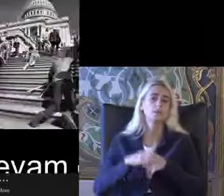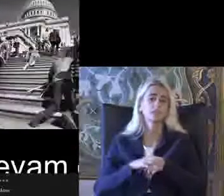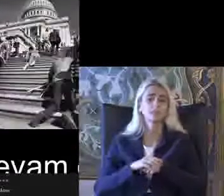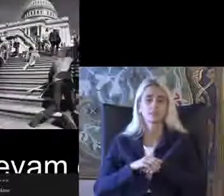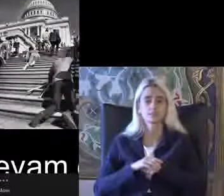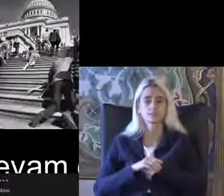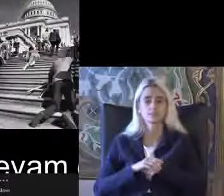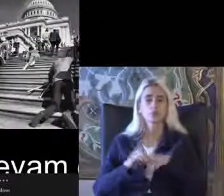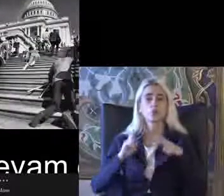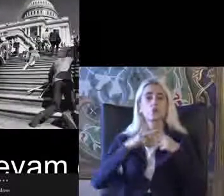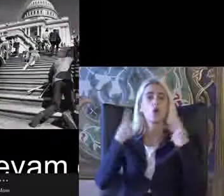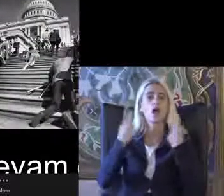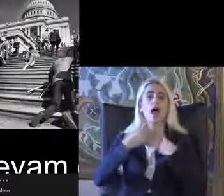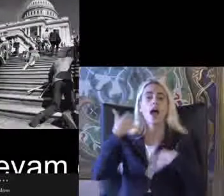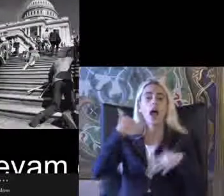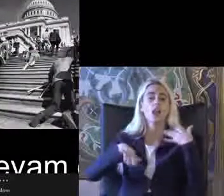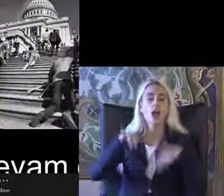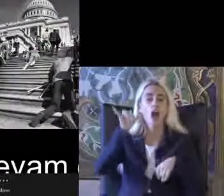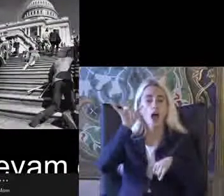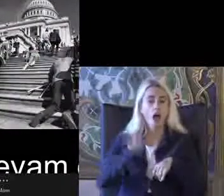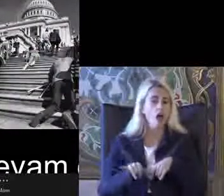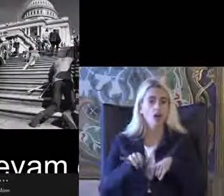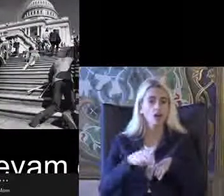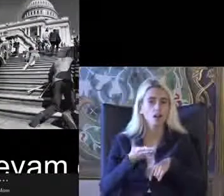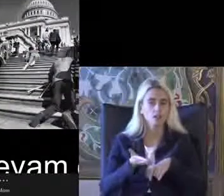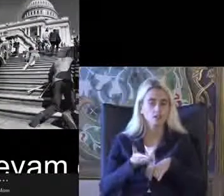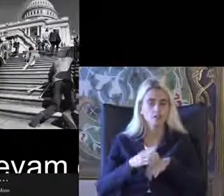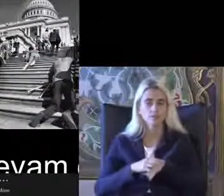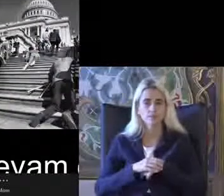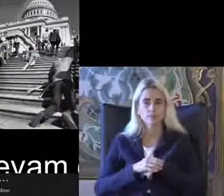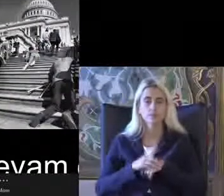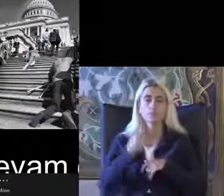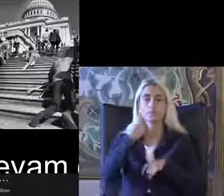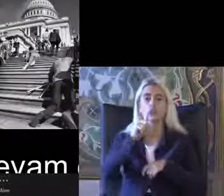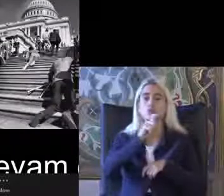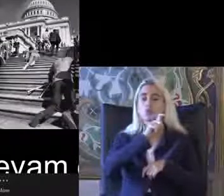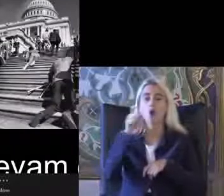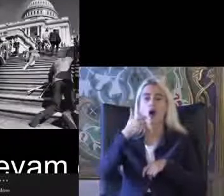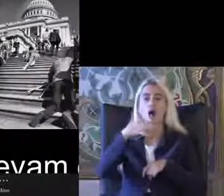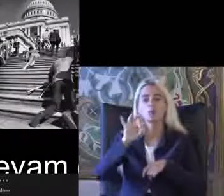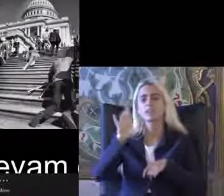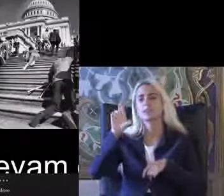Dünyada engelli hakları hareketi 1960-70 lerde Amerika